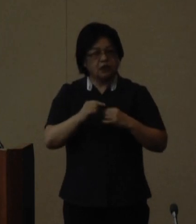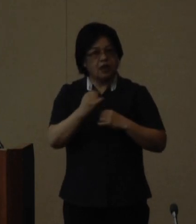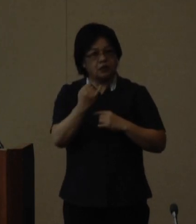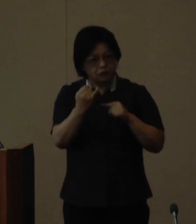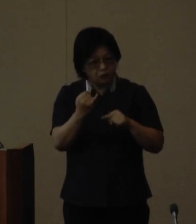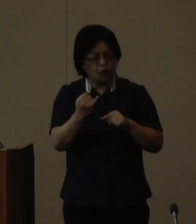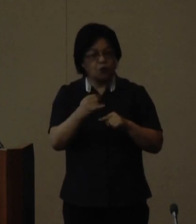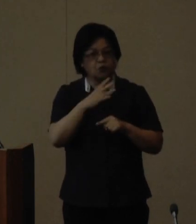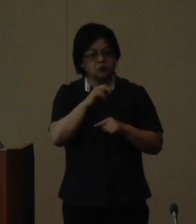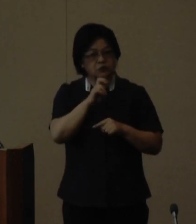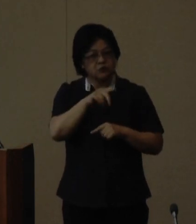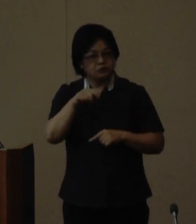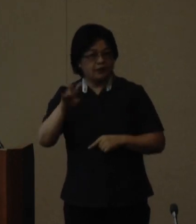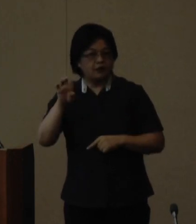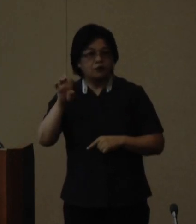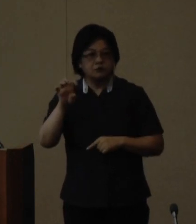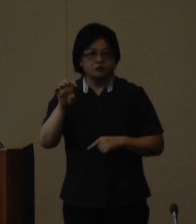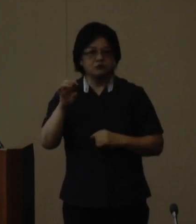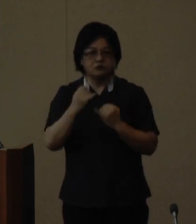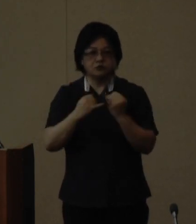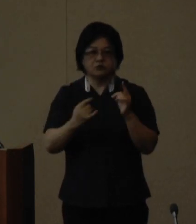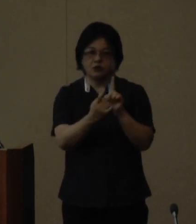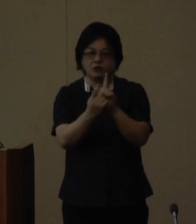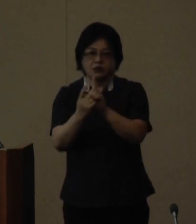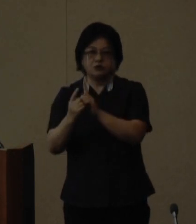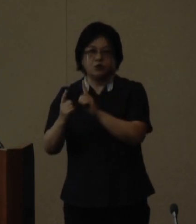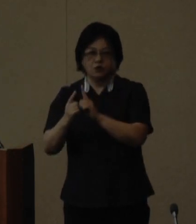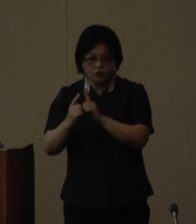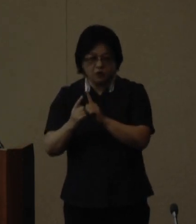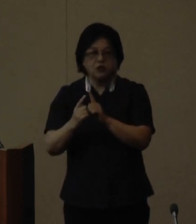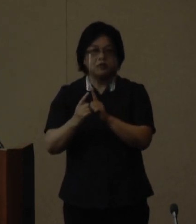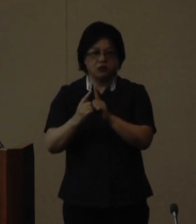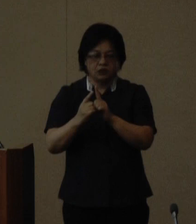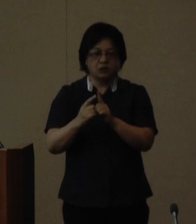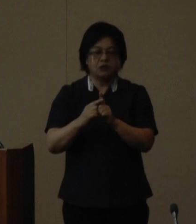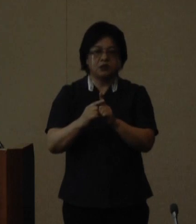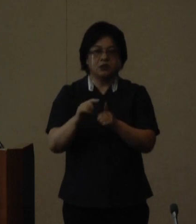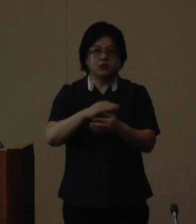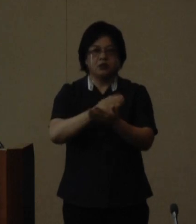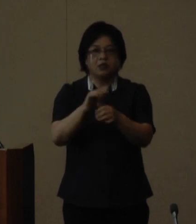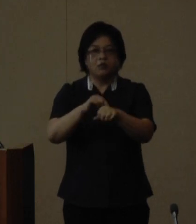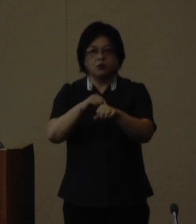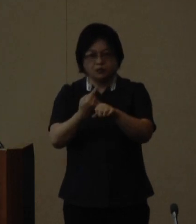歳から40歳までの女性を対象に ダイバーシティマインドやコミュニケーション 系